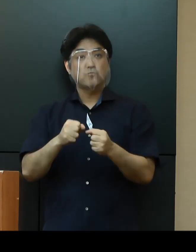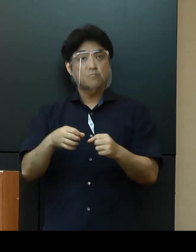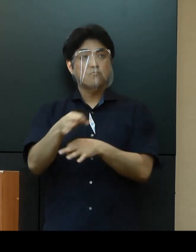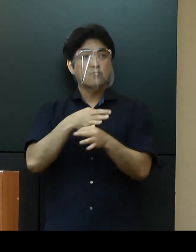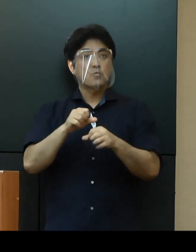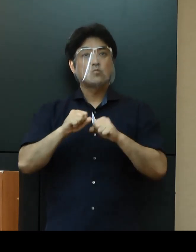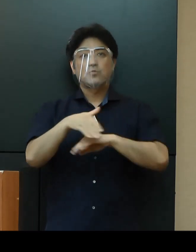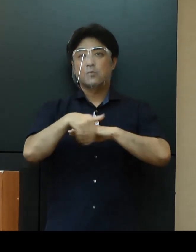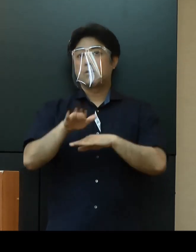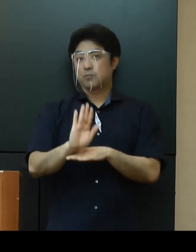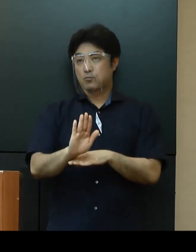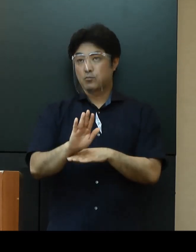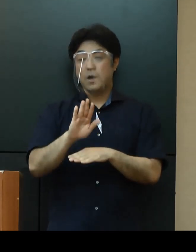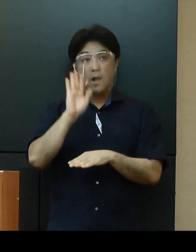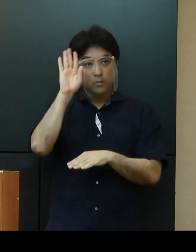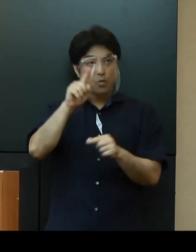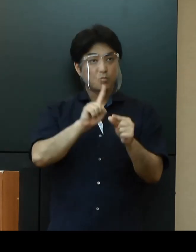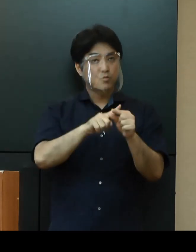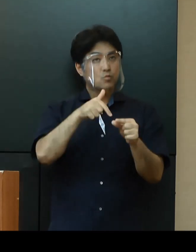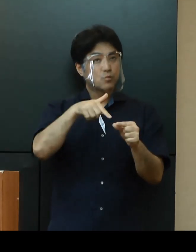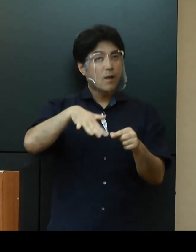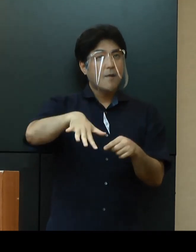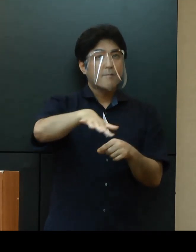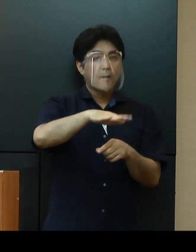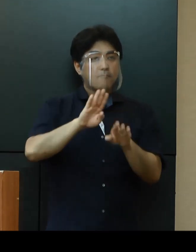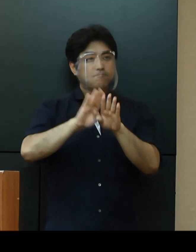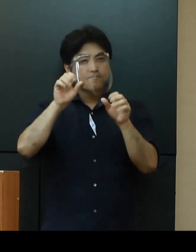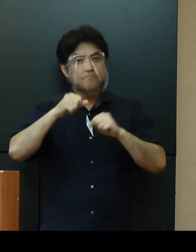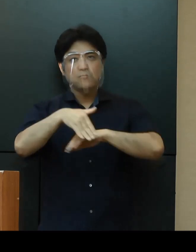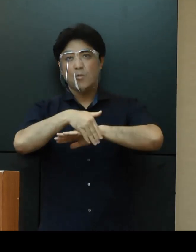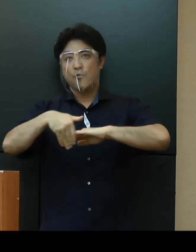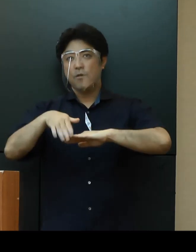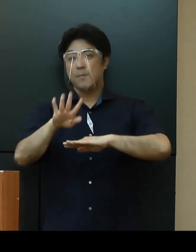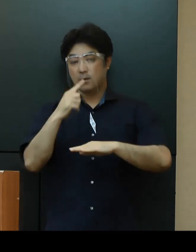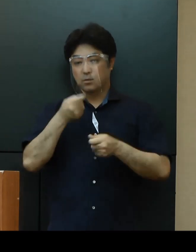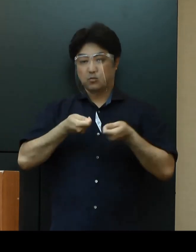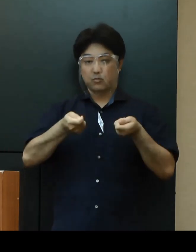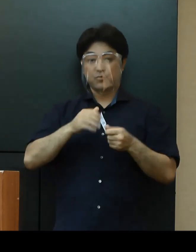その後も中部地域などでの開設に向け現在、調整を行っているところです